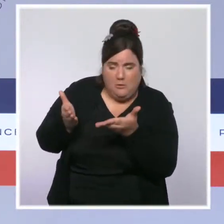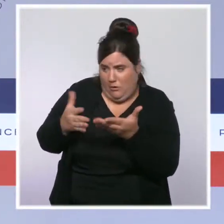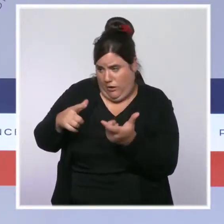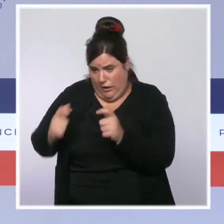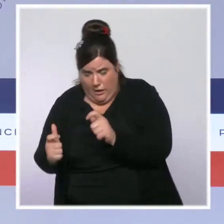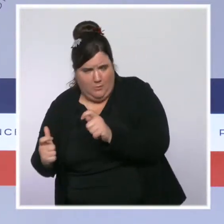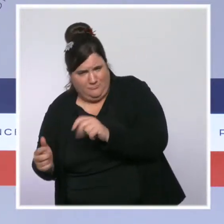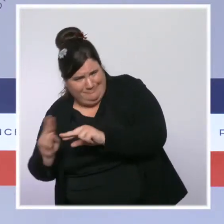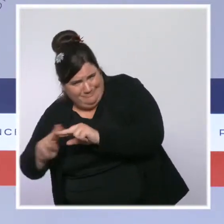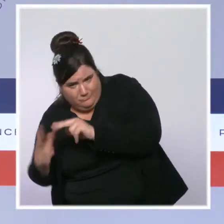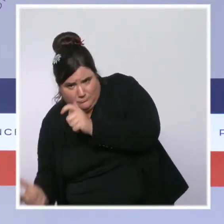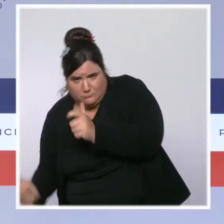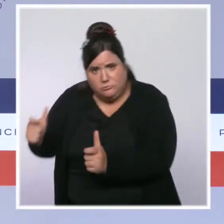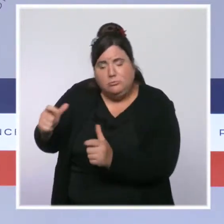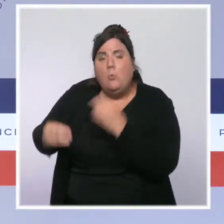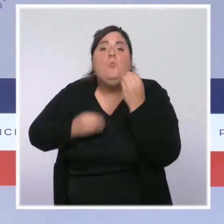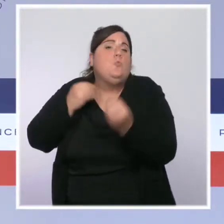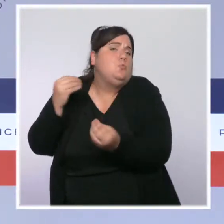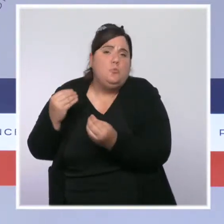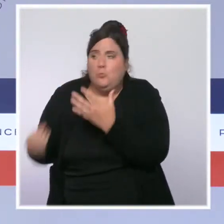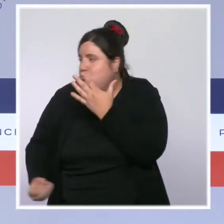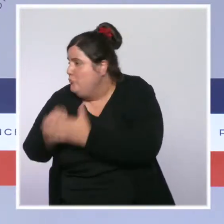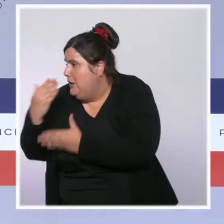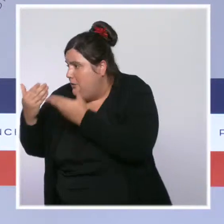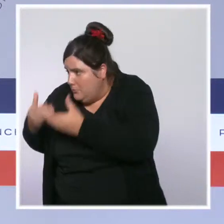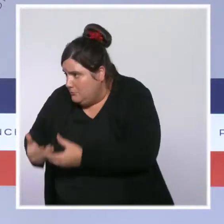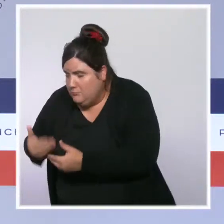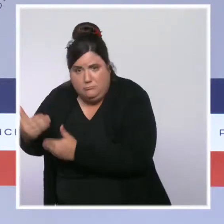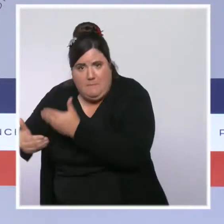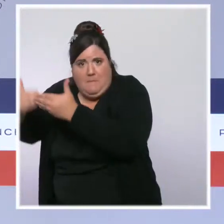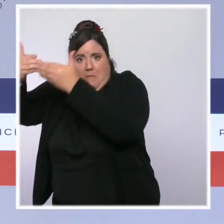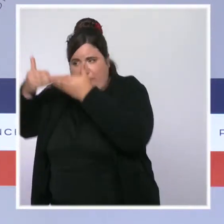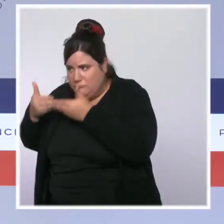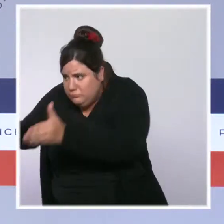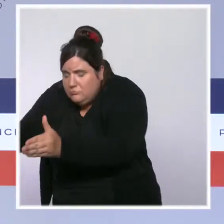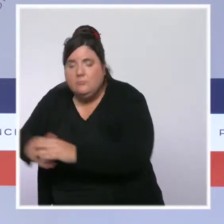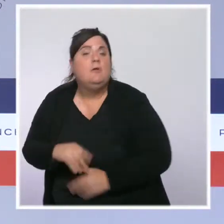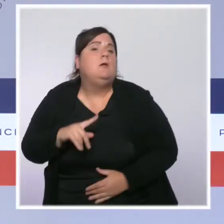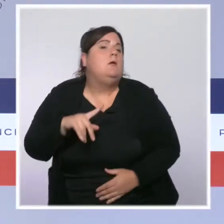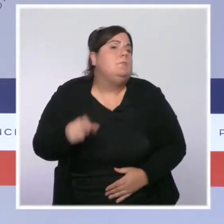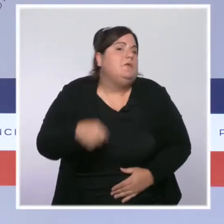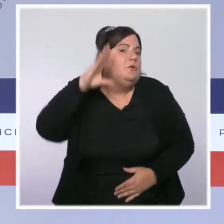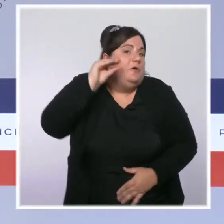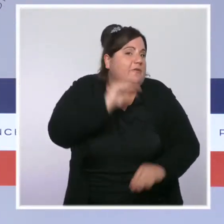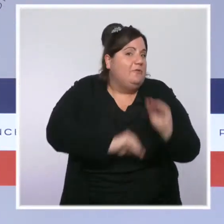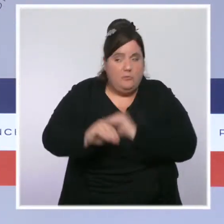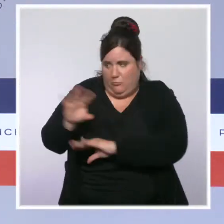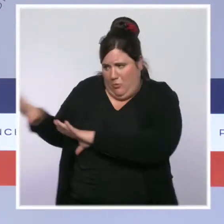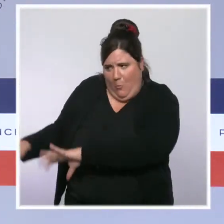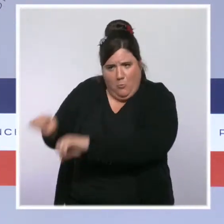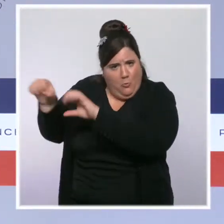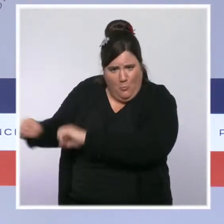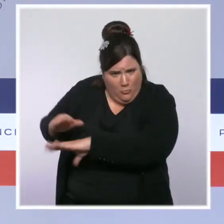Évidemment qu'il y a des mesures pour favoriser le recrutement de personnels soignants localement. Je veux rappeler aussi la mobilisation exceptionnelle des